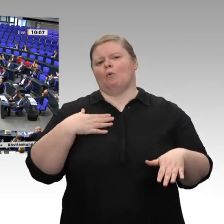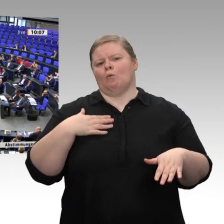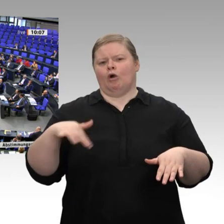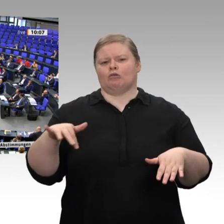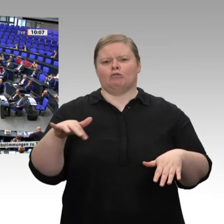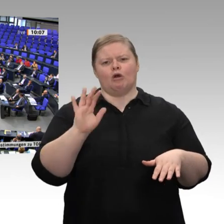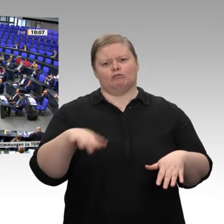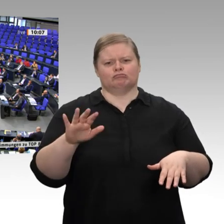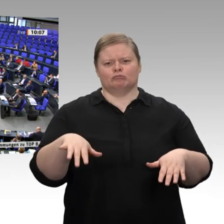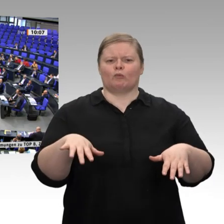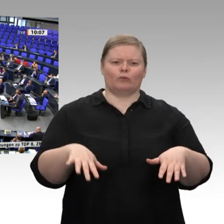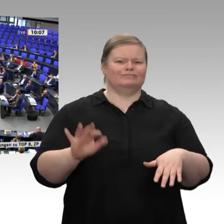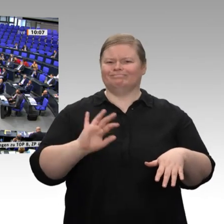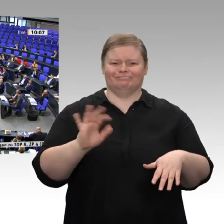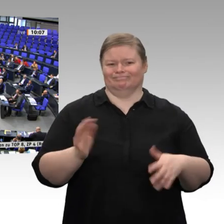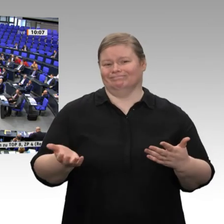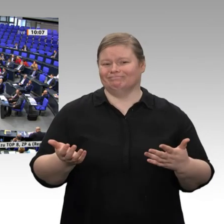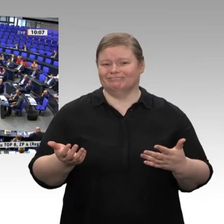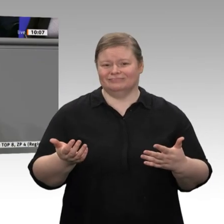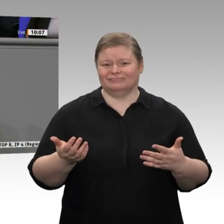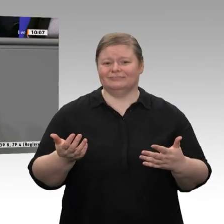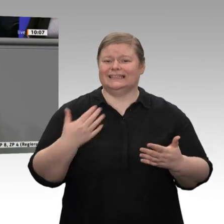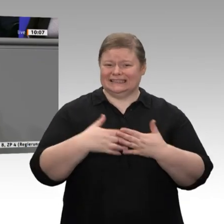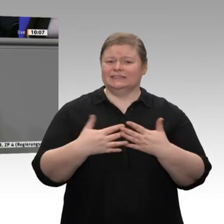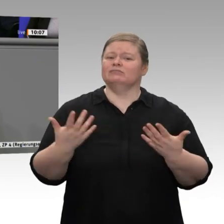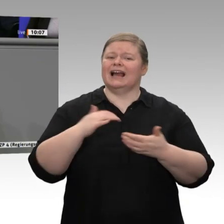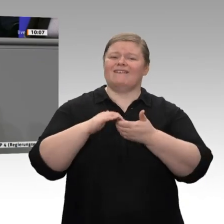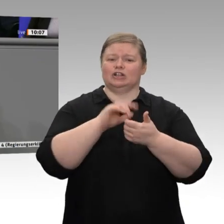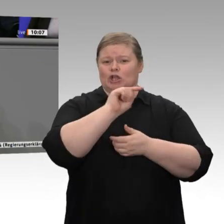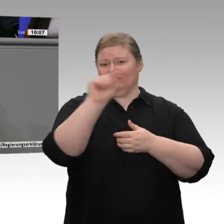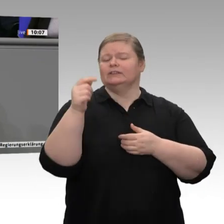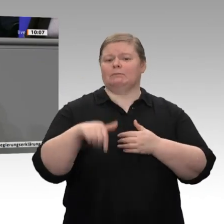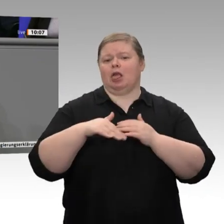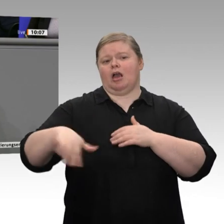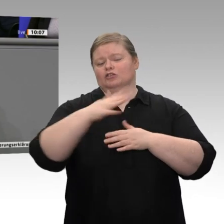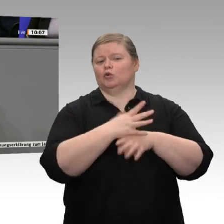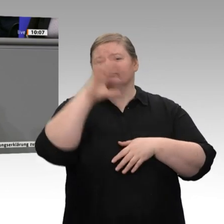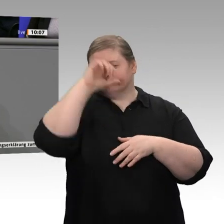Dass zumindest die Gewerkschaften in unserem Land begriffen haben, in welcher Situation